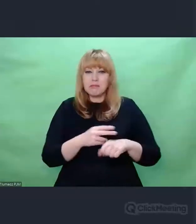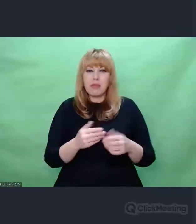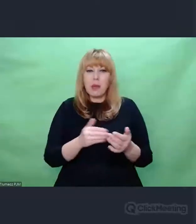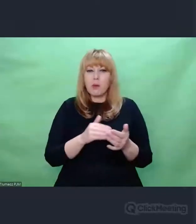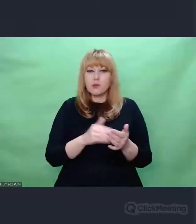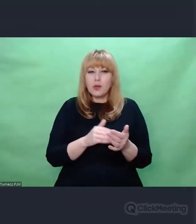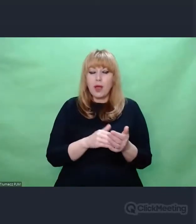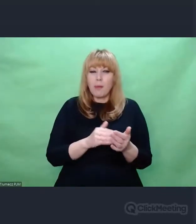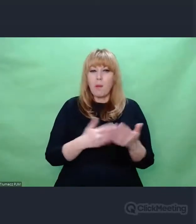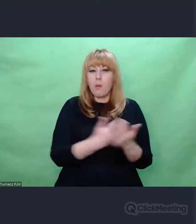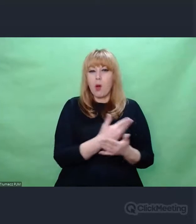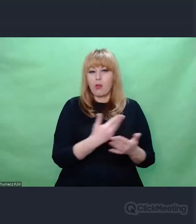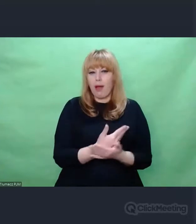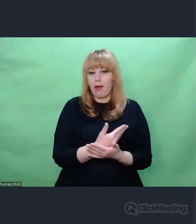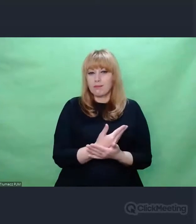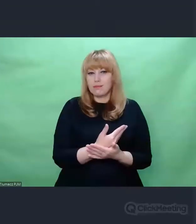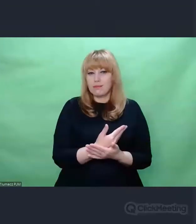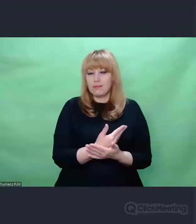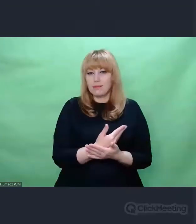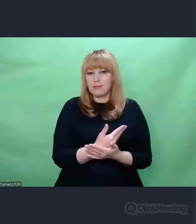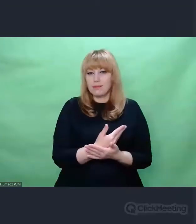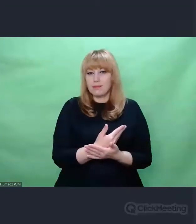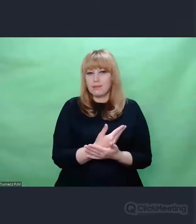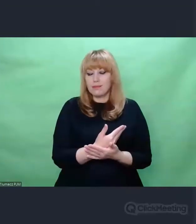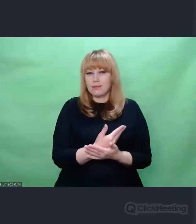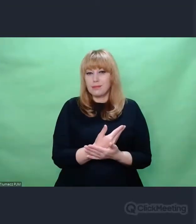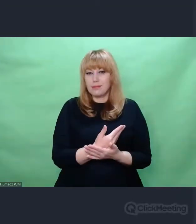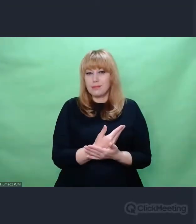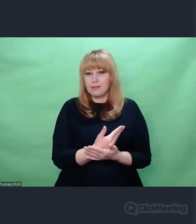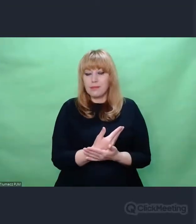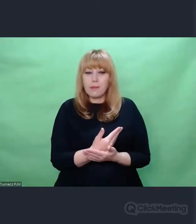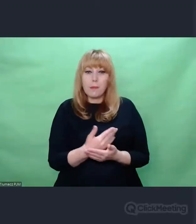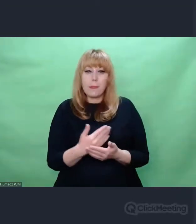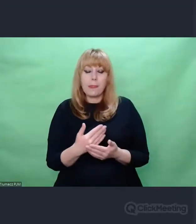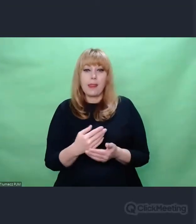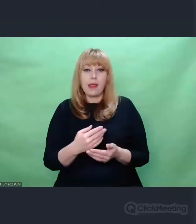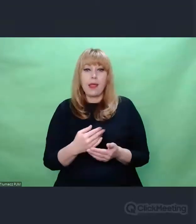Czyli jeżeli sięgamy po obrazy El Greca,